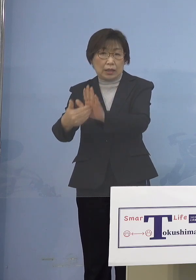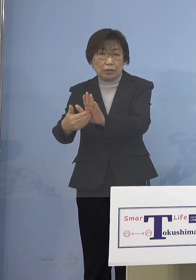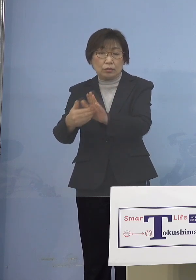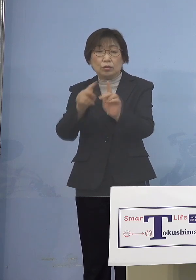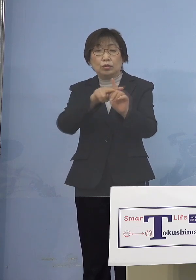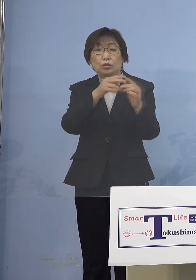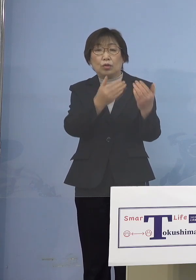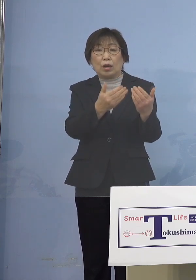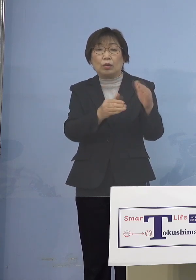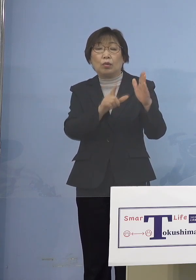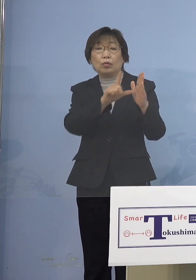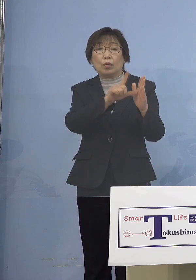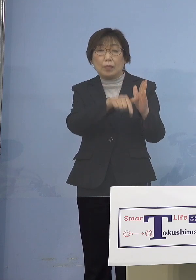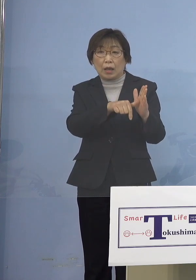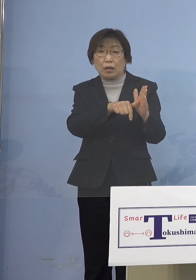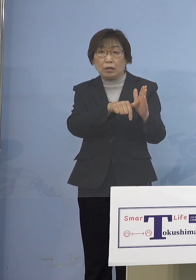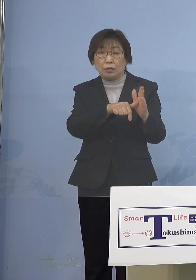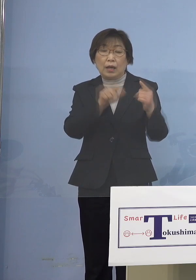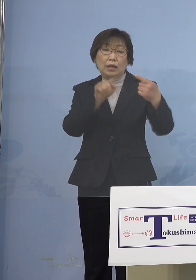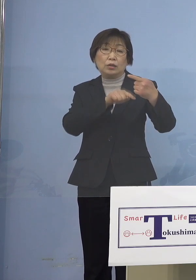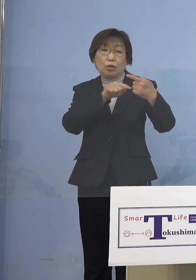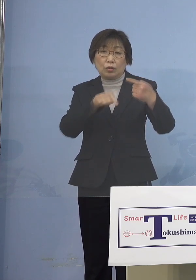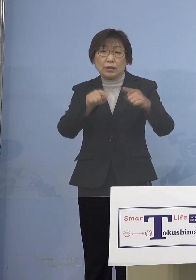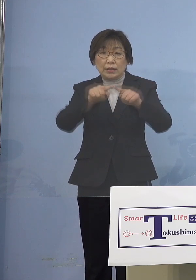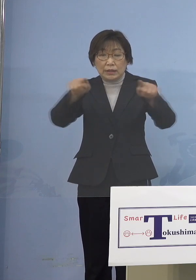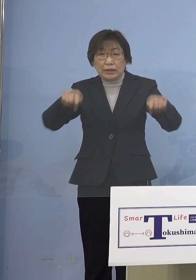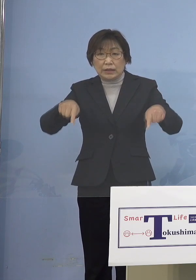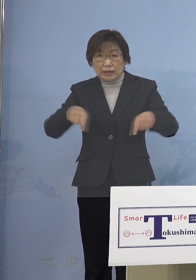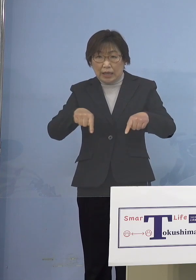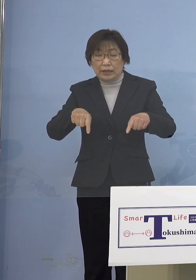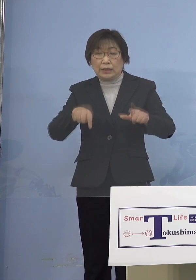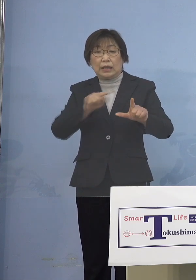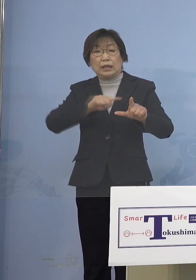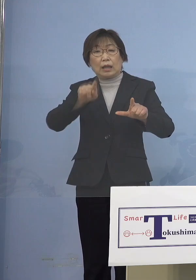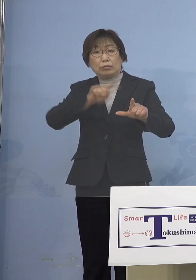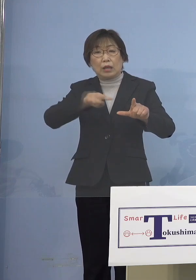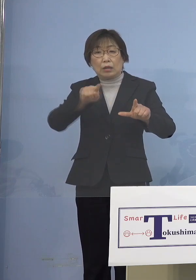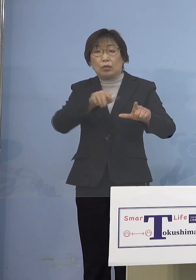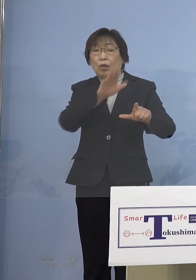1人1台タブレット端末を活用する 学びができますので